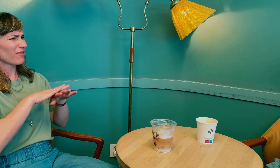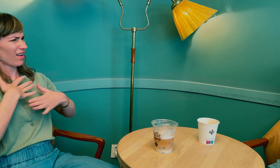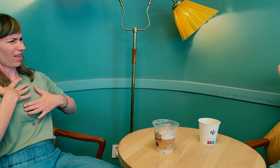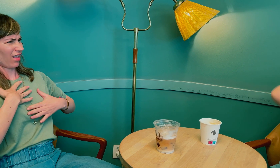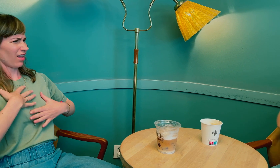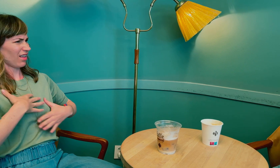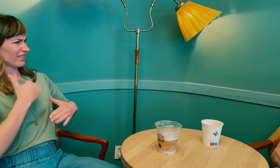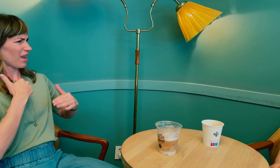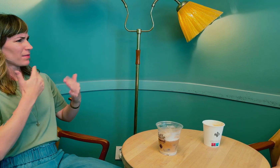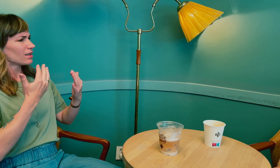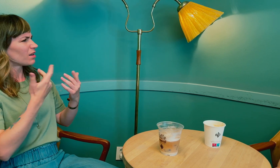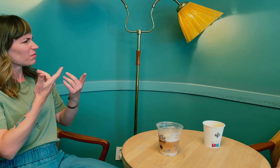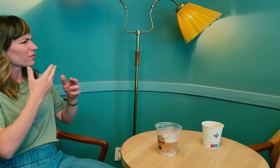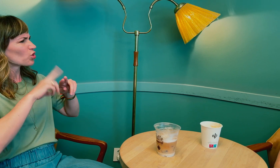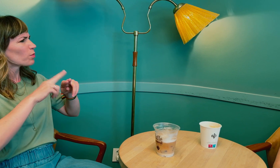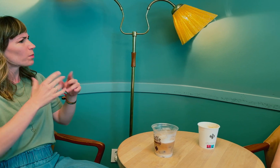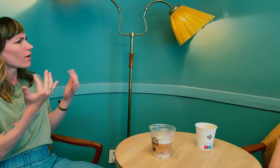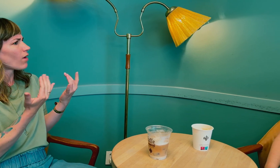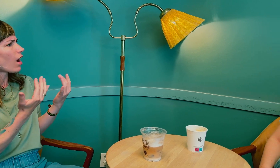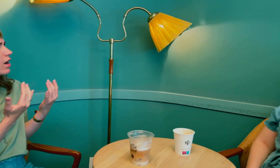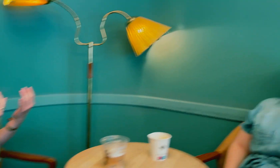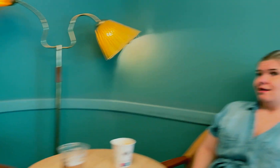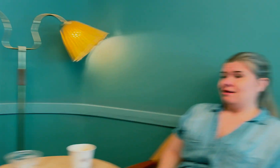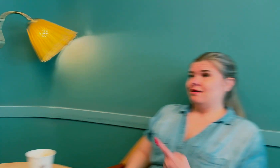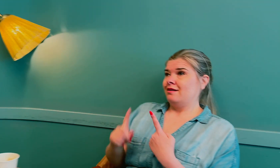Du sa at du følte noe var feil i kroppen, hva slags symptomer?